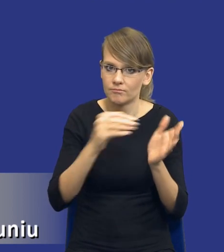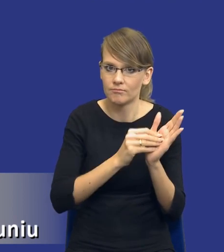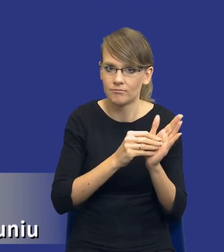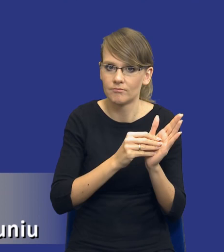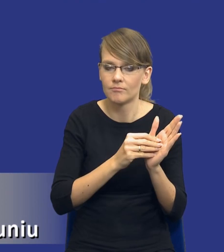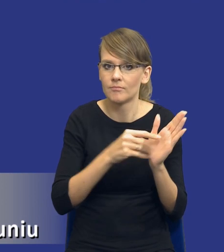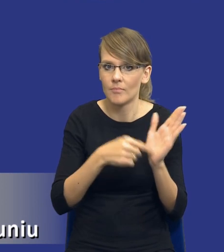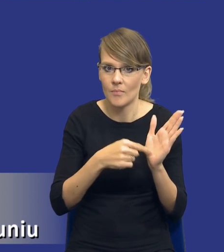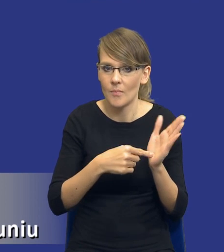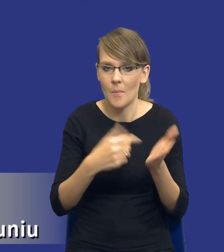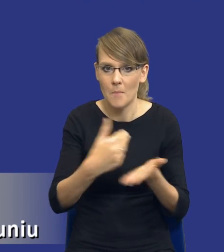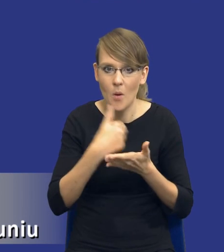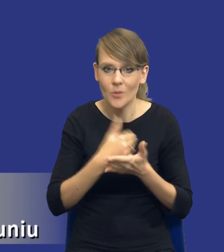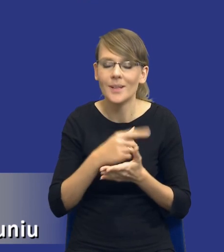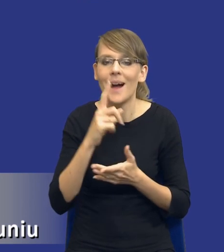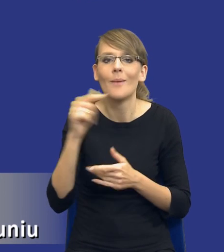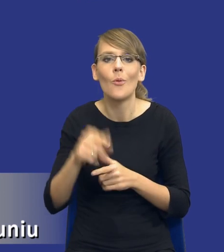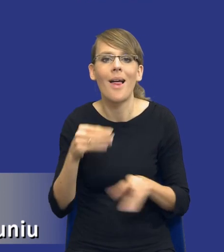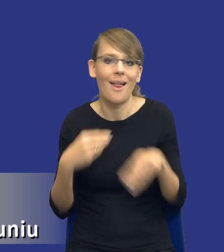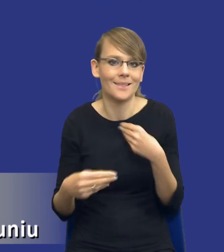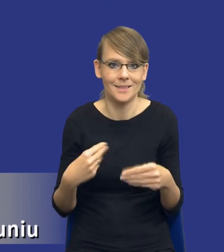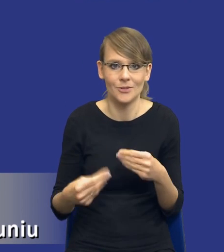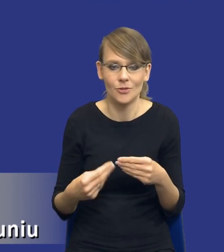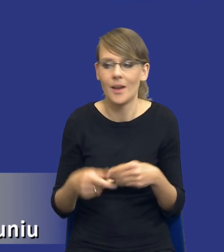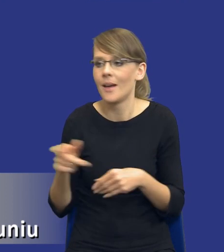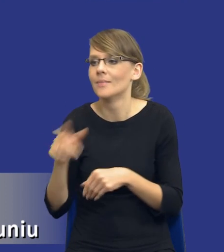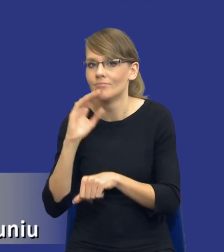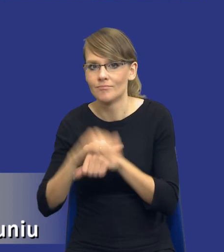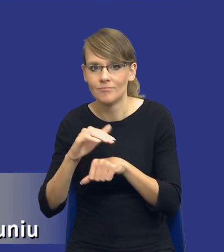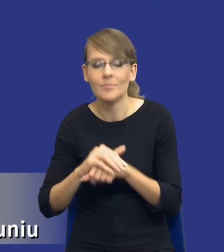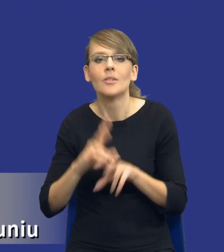sposób w miarę elastyczny, tak żeby rzeczywiście zamawiający byli w stanie go